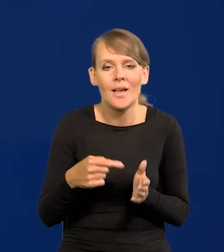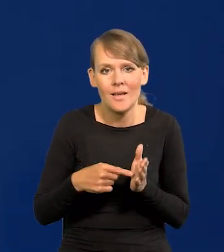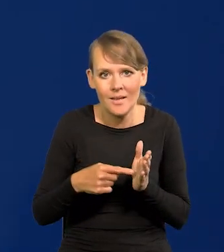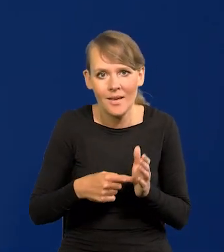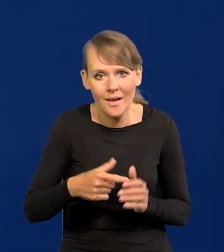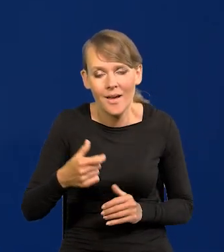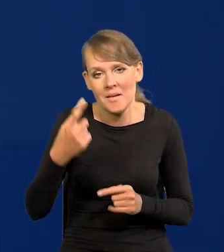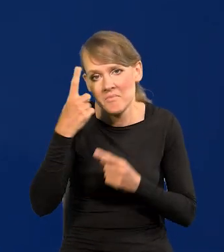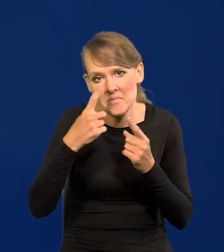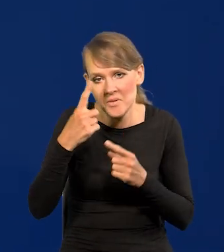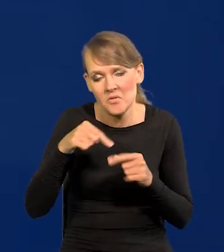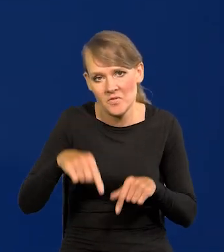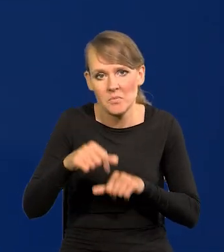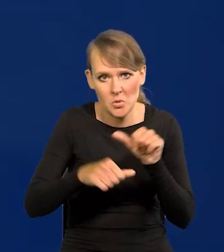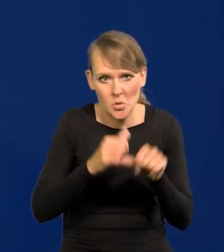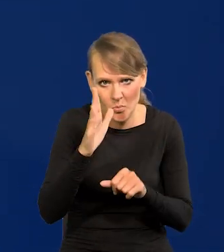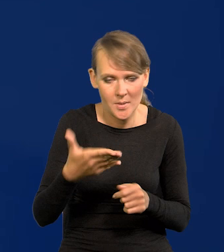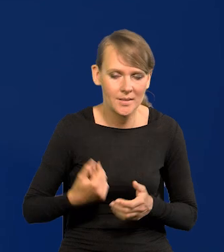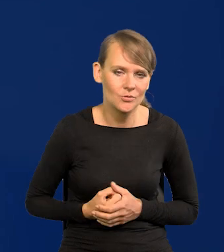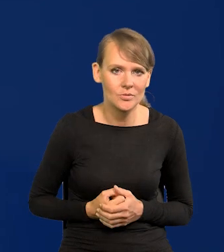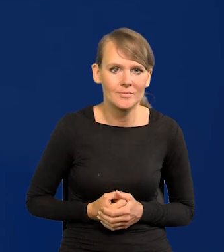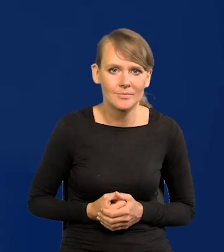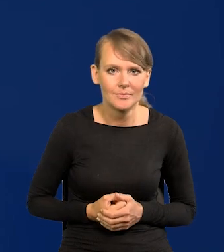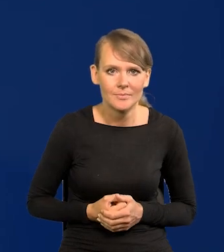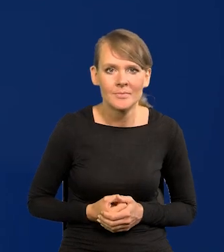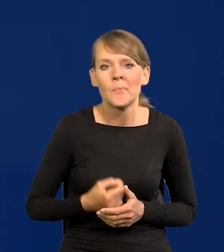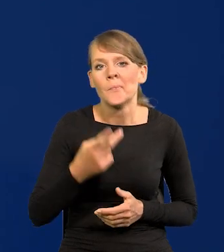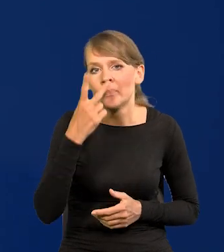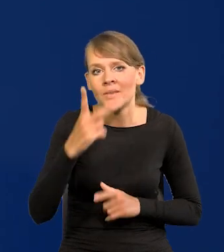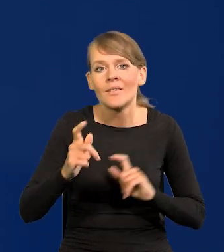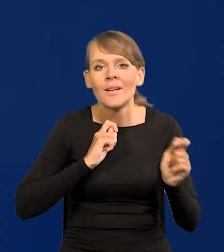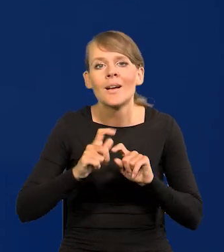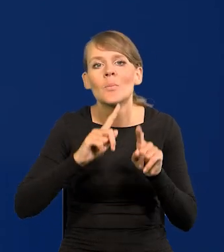spodziewam, że to będzie w tym roku. Zobaczymy, po wakacjach się